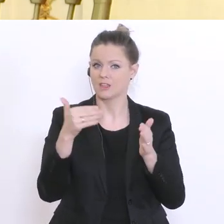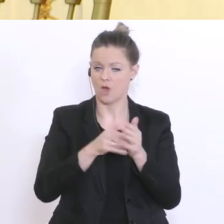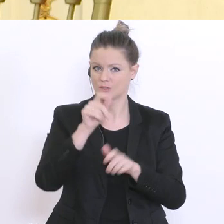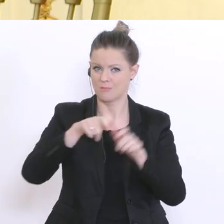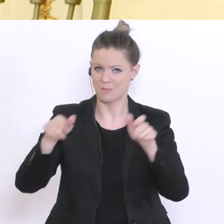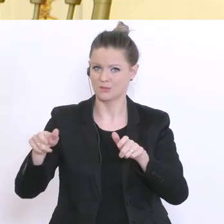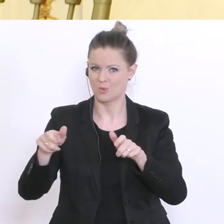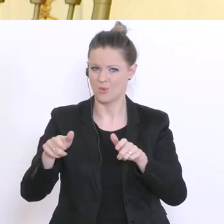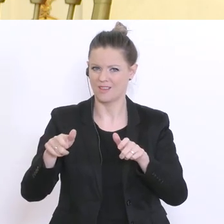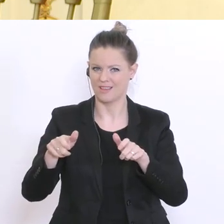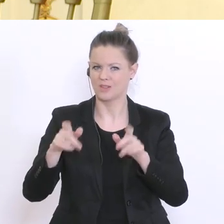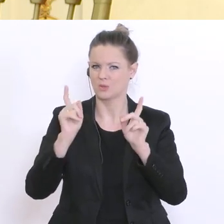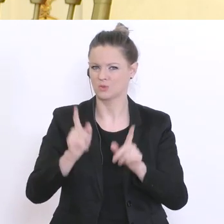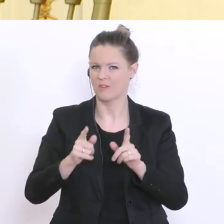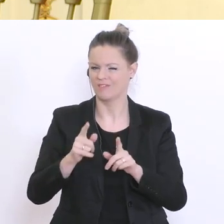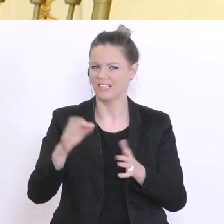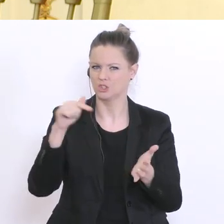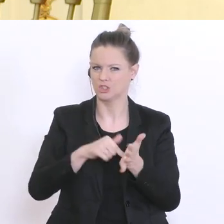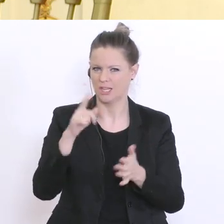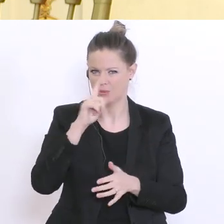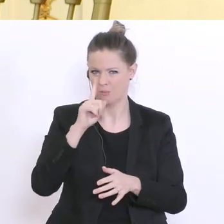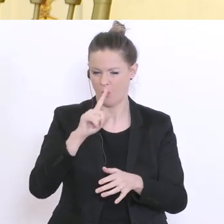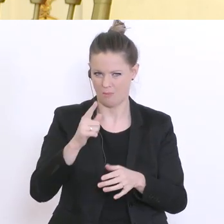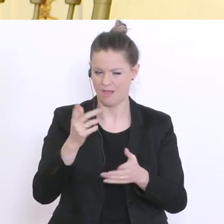Österreichern. Bis wann werden die Ergebnisse vorliegen und was erwarten Sie sich davon?